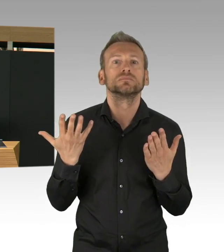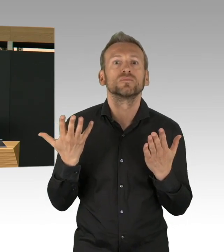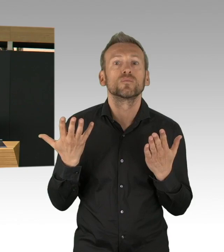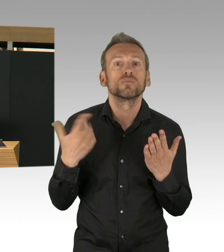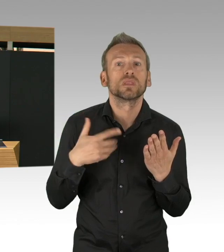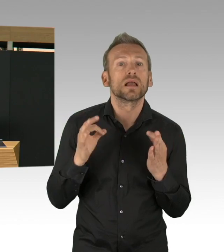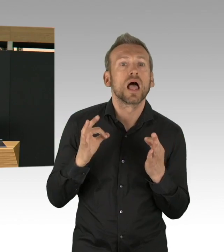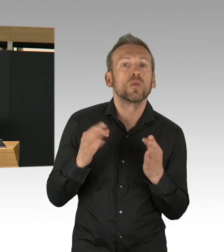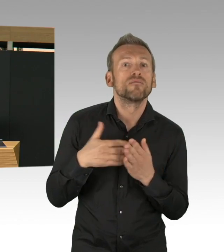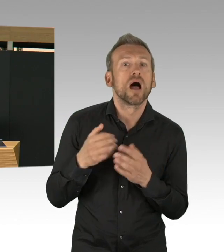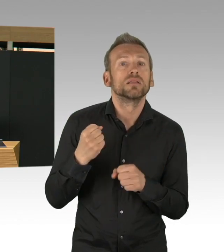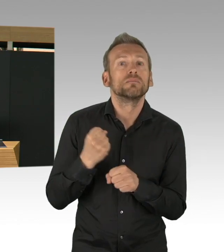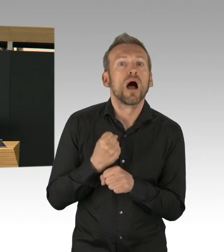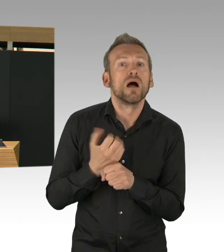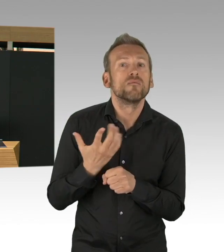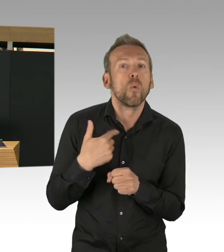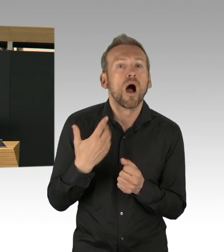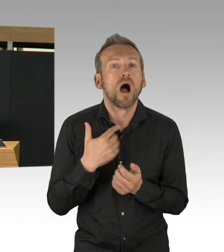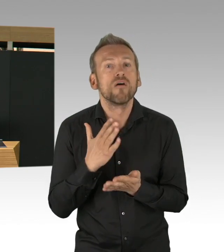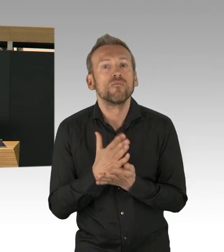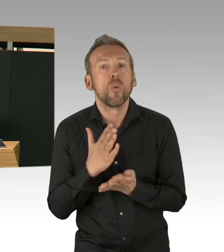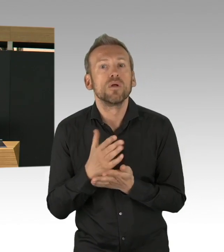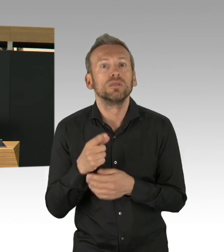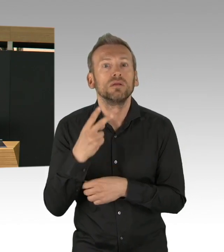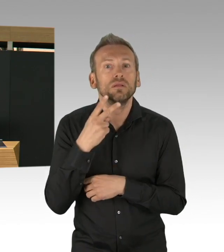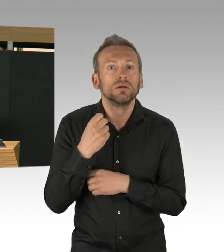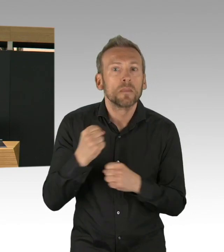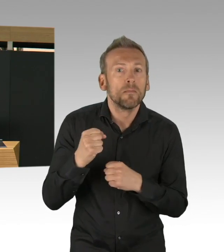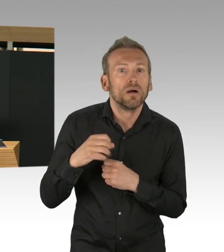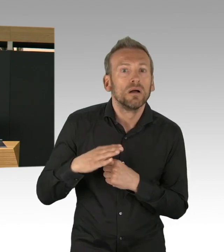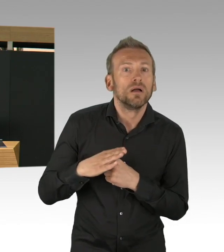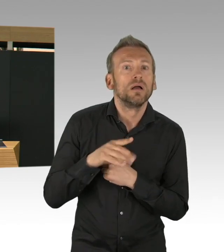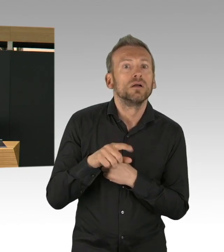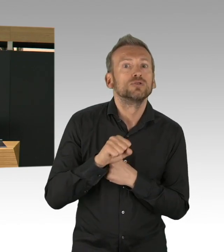und auf der anderen Seite haben wir Kapazitäten. Wir haben Kapazitäten im Gesundheitssystem,